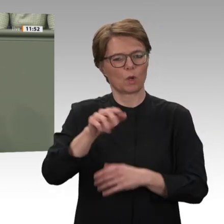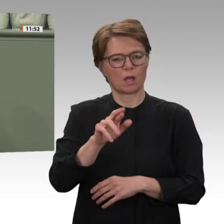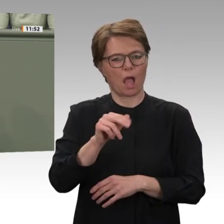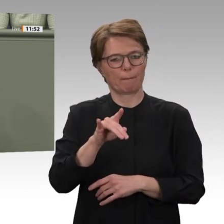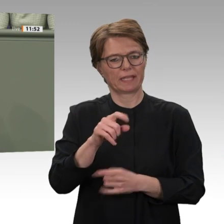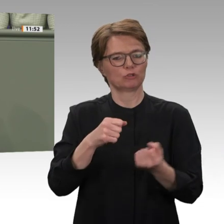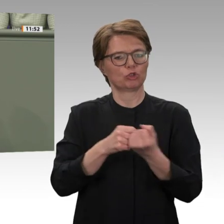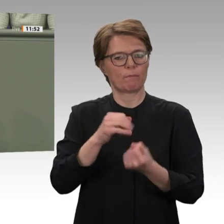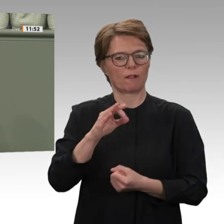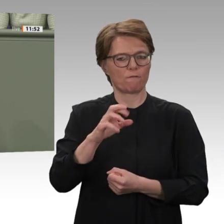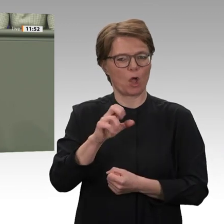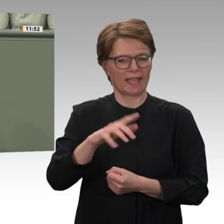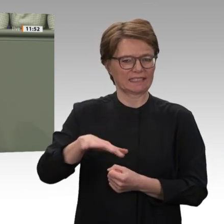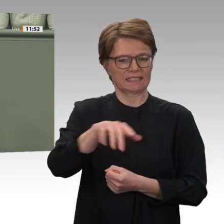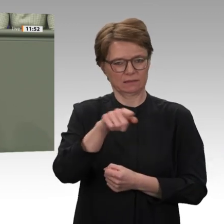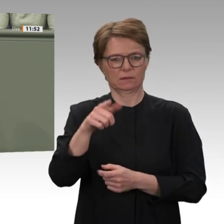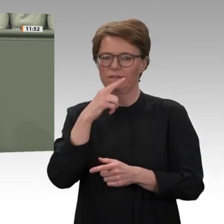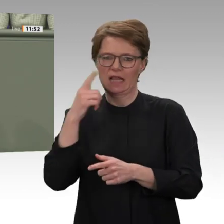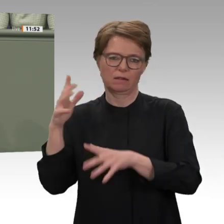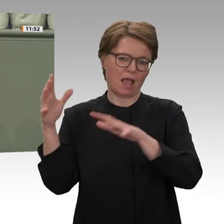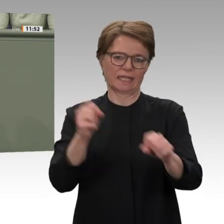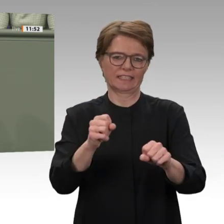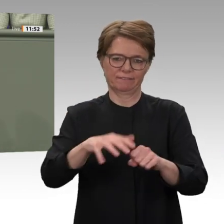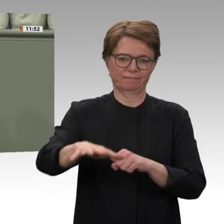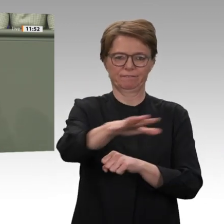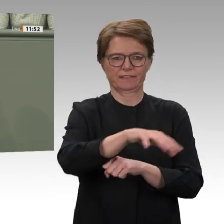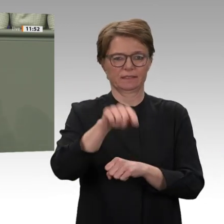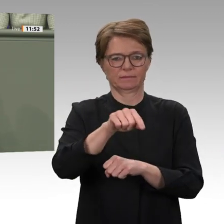war wie in den schlimmsten Tagen des Darfur- Konfliktes. Meine Damen und Herren, wie